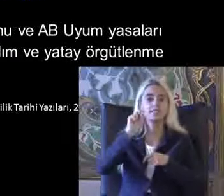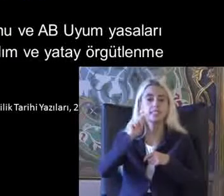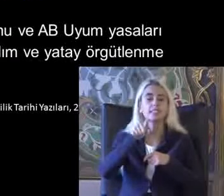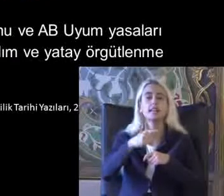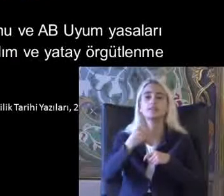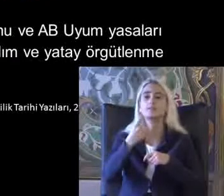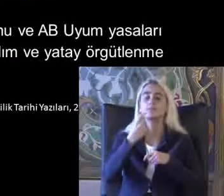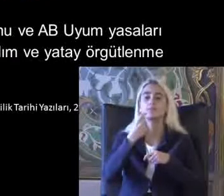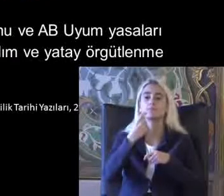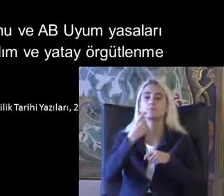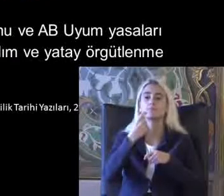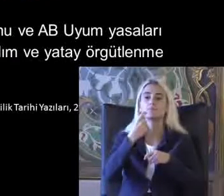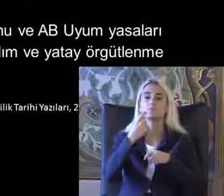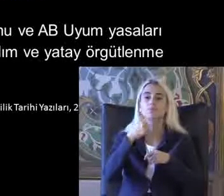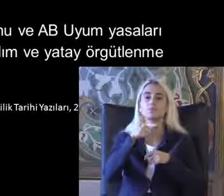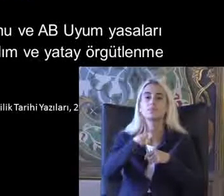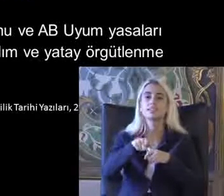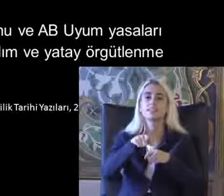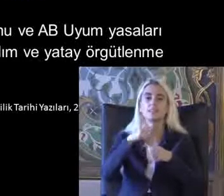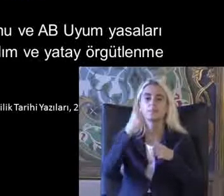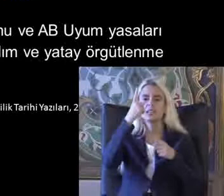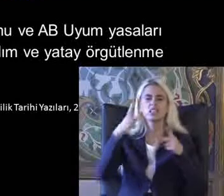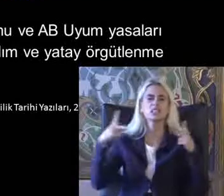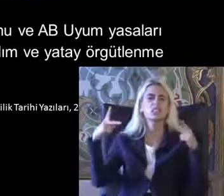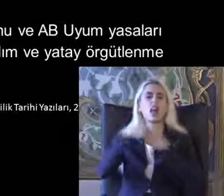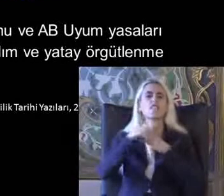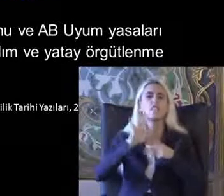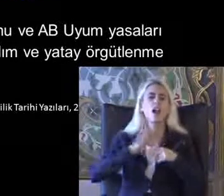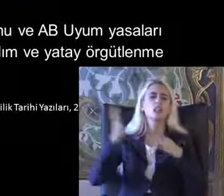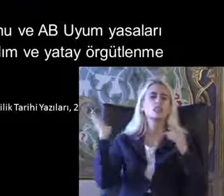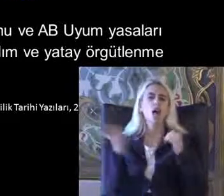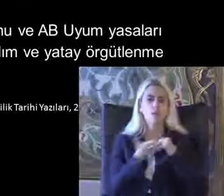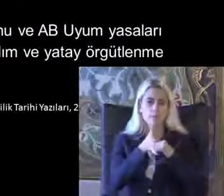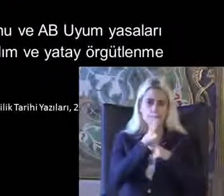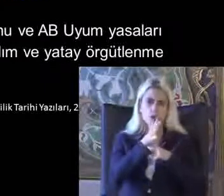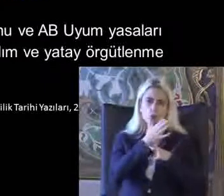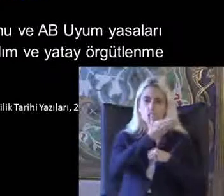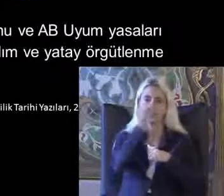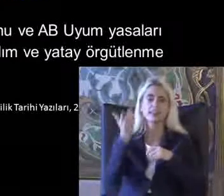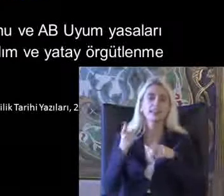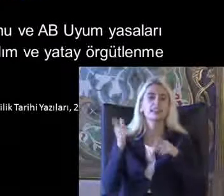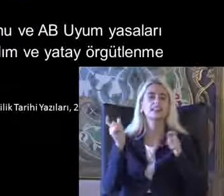Bir kesintiye uğruyor darbe oluyor biliyorsunuz ve dernekler kapatılıyor